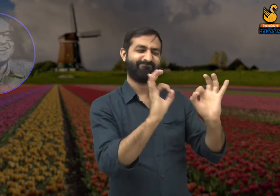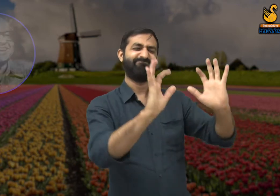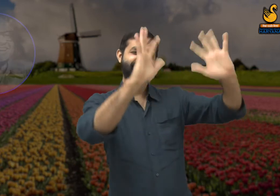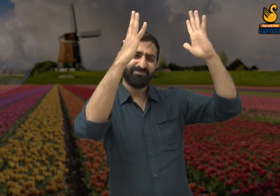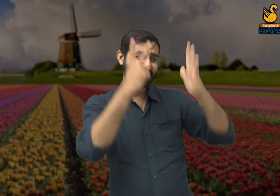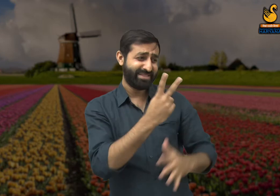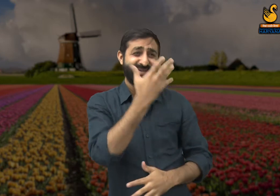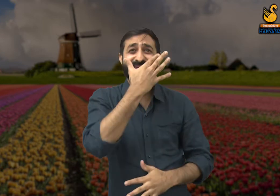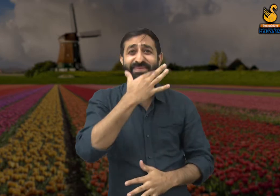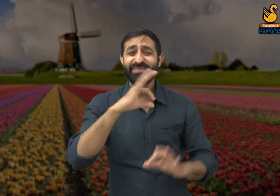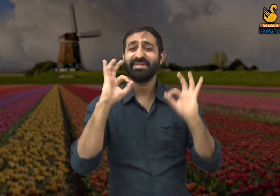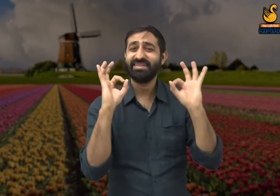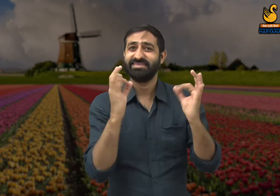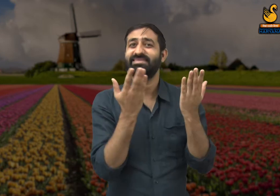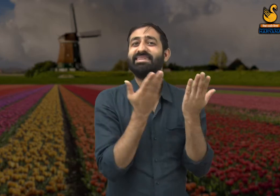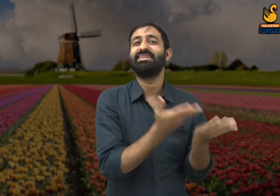क्योंकि शहरों की सुंदरता उन्हीं की वजह से है.